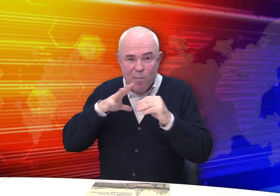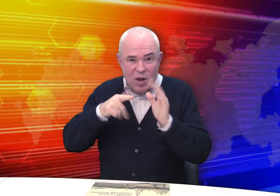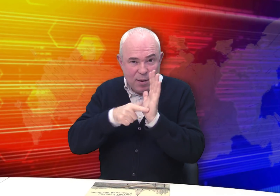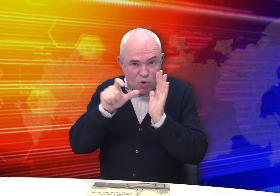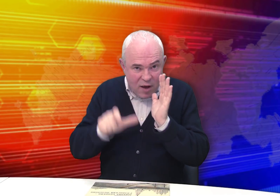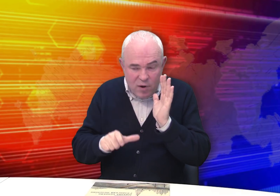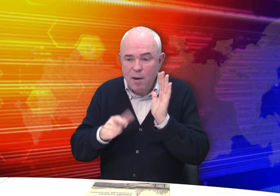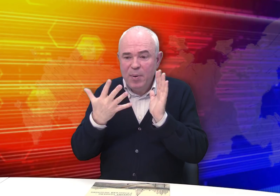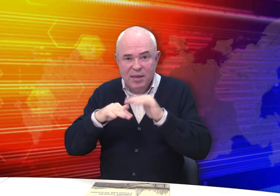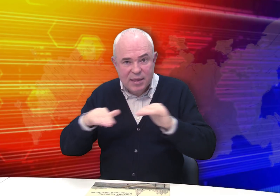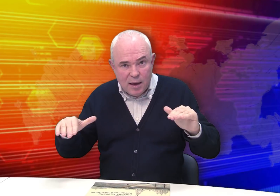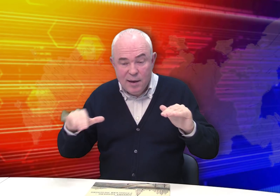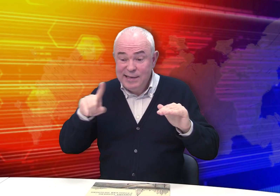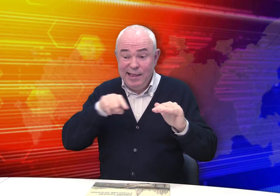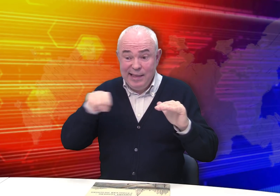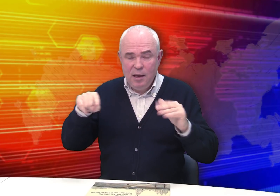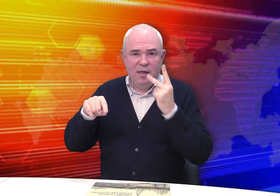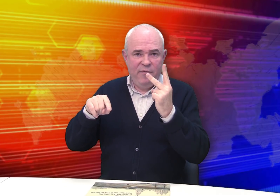В семье было 7 человек, в том числе 5 детей.